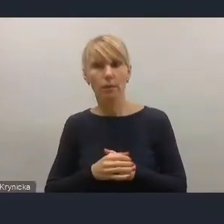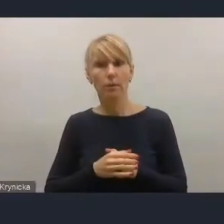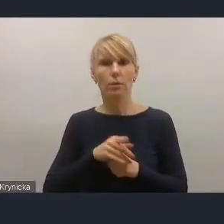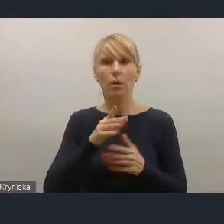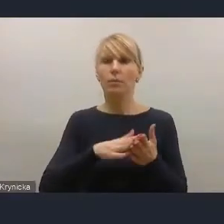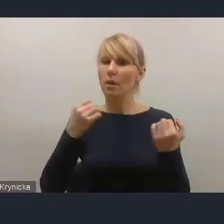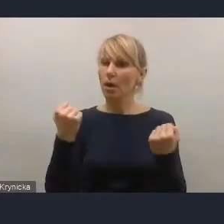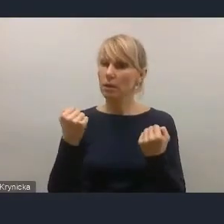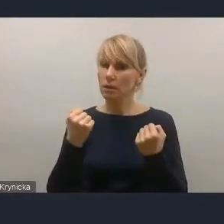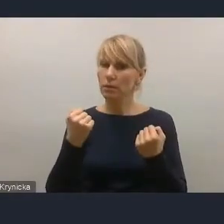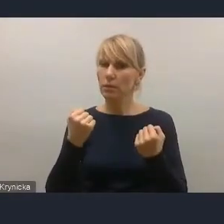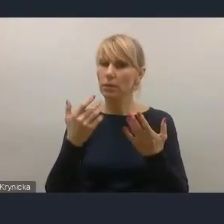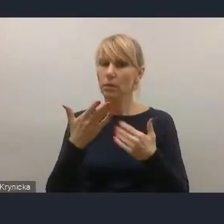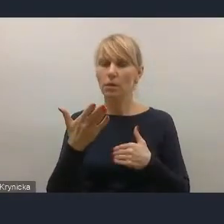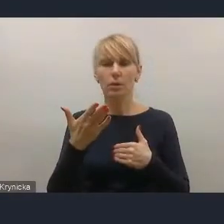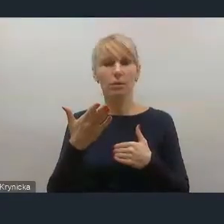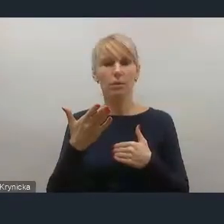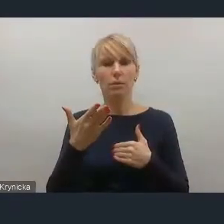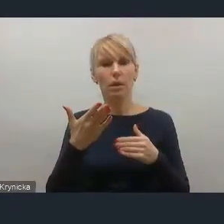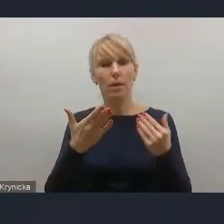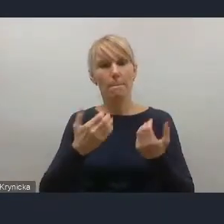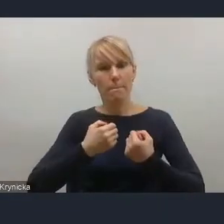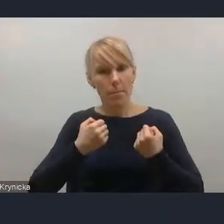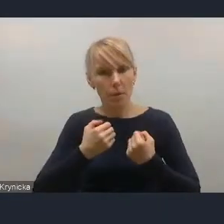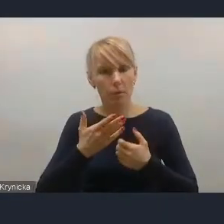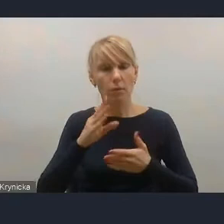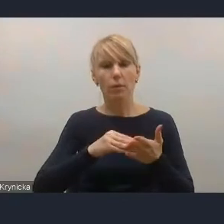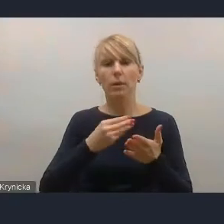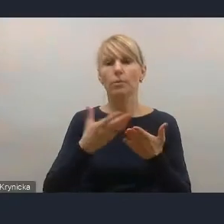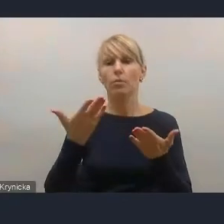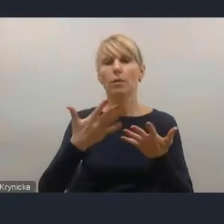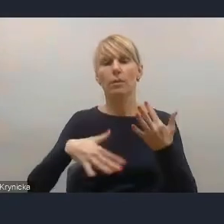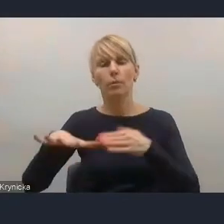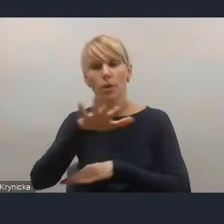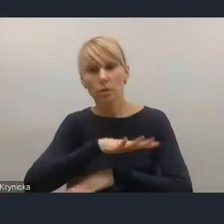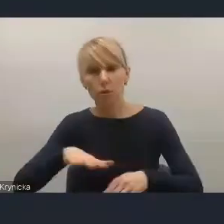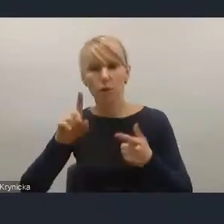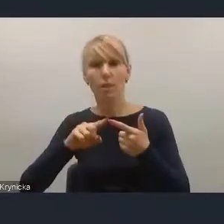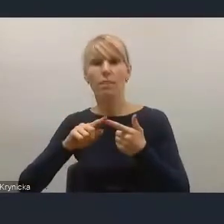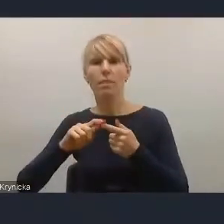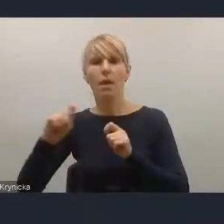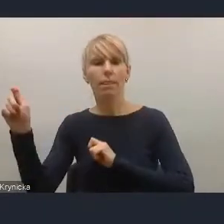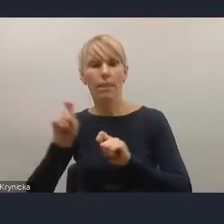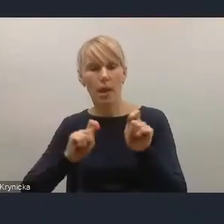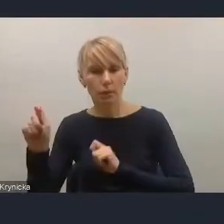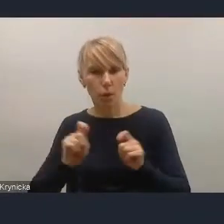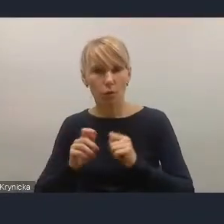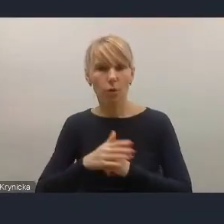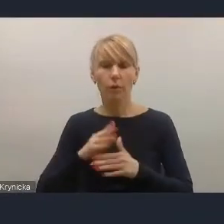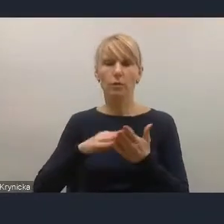tak jak chociażby akcenty przestrzenne czy akcenty transportowe, natomiast kwestie chociażby społeczne czy edukacyjne